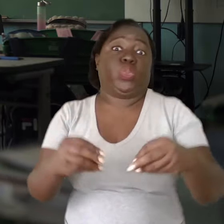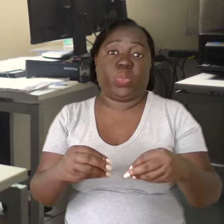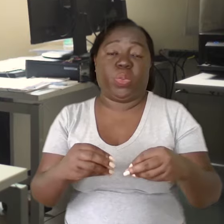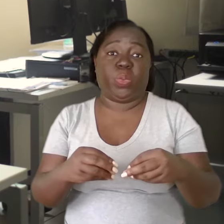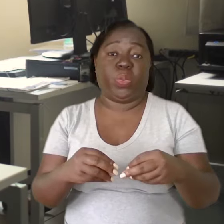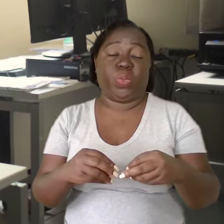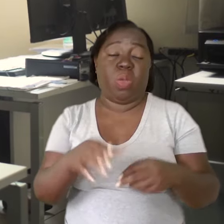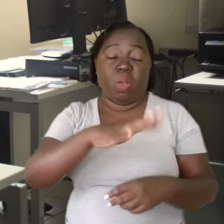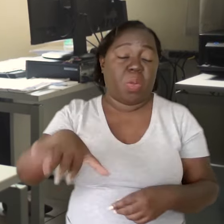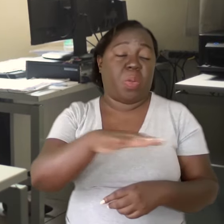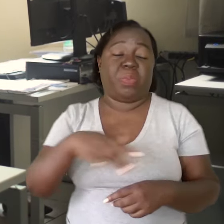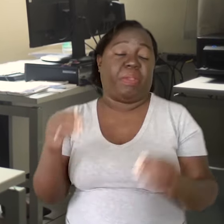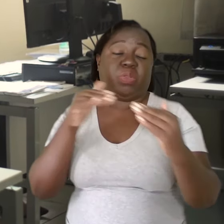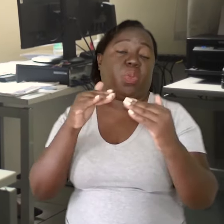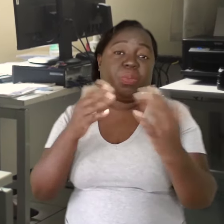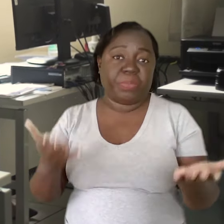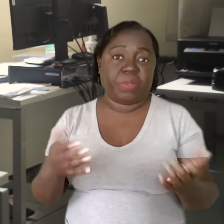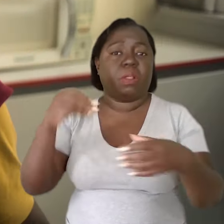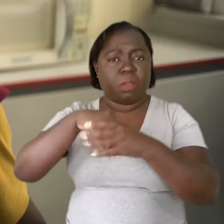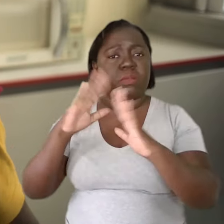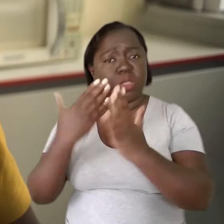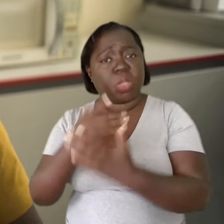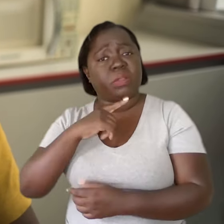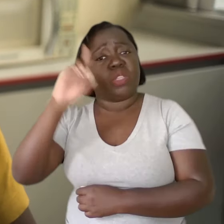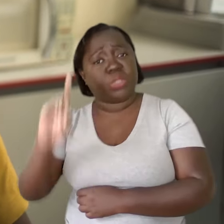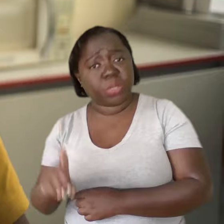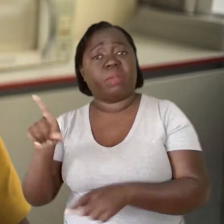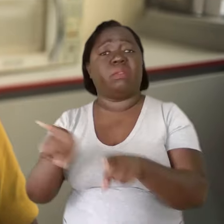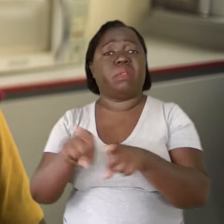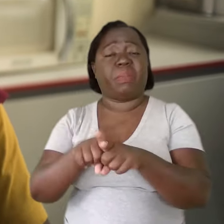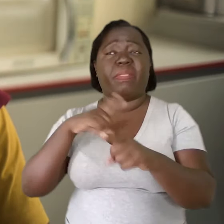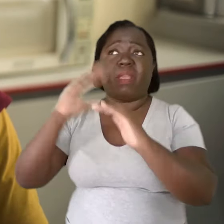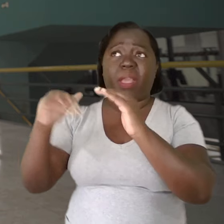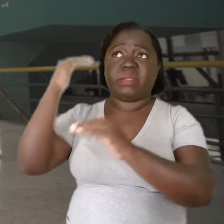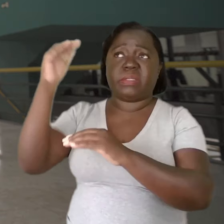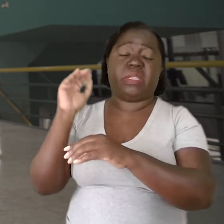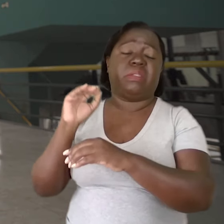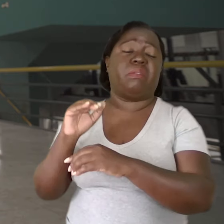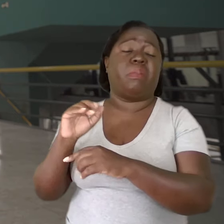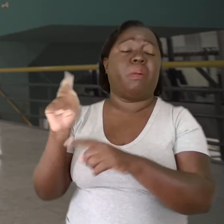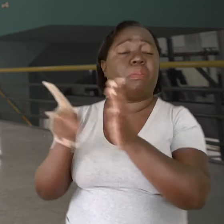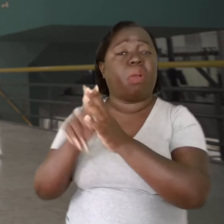por fazer as condições estarem adequadas. Dentro da escola, você vai ter o diretor. Acima dele, na diretoria de ensino,